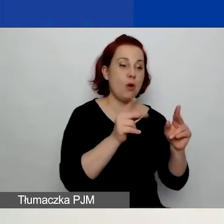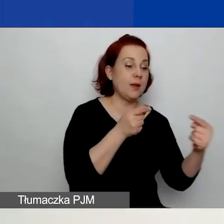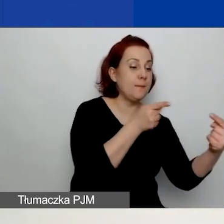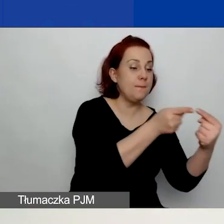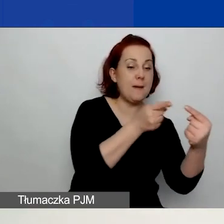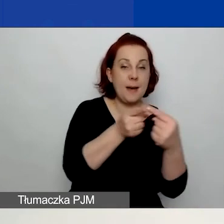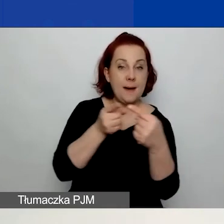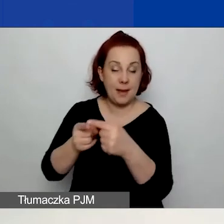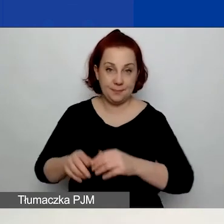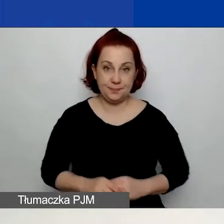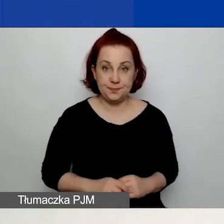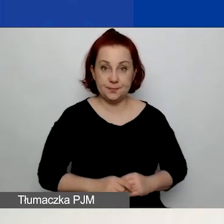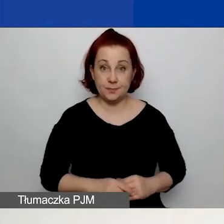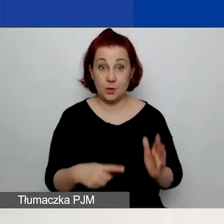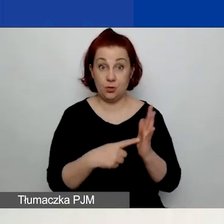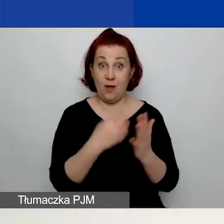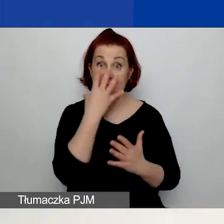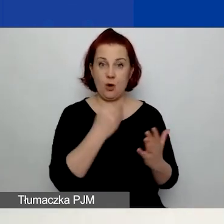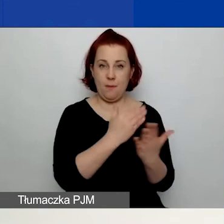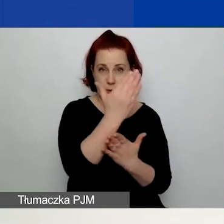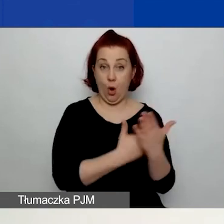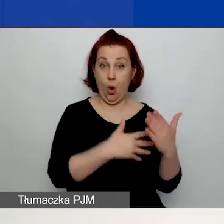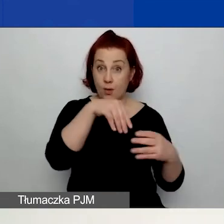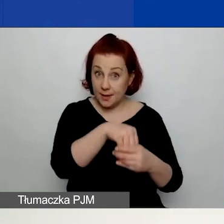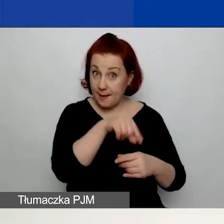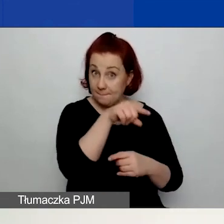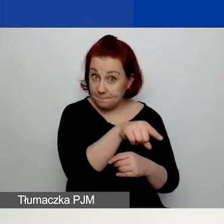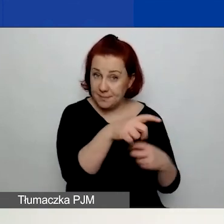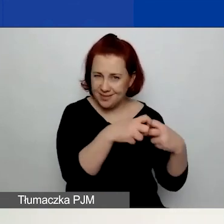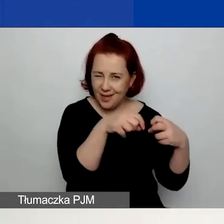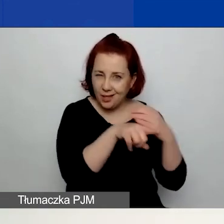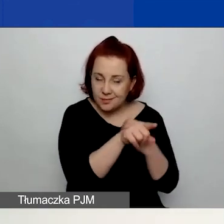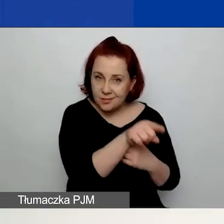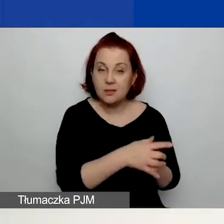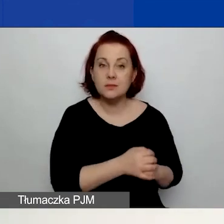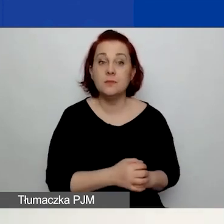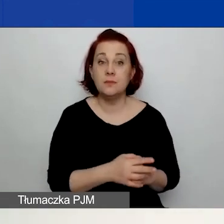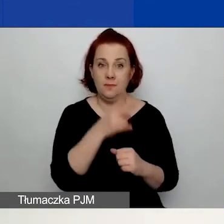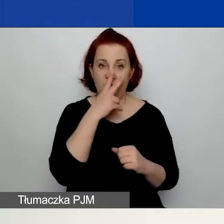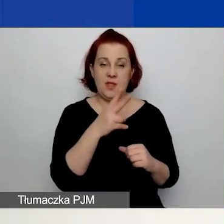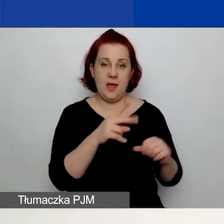Tak wygląda to w generatorze. Więc tutaj widzicie zrzut z ekranu.